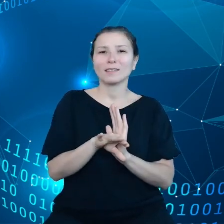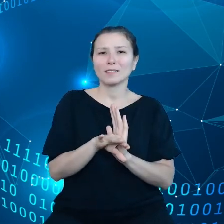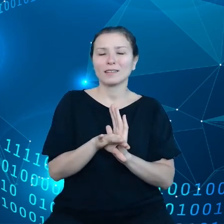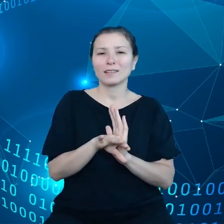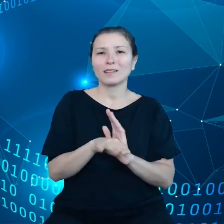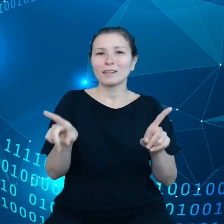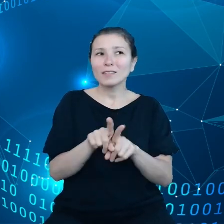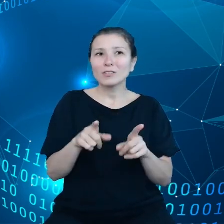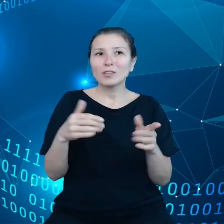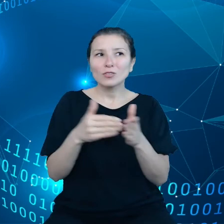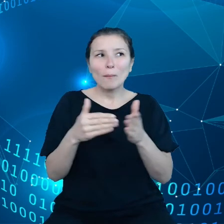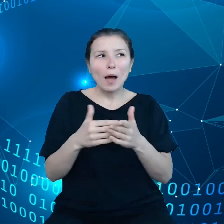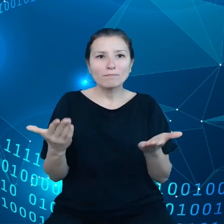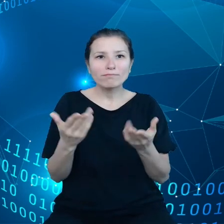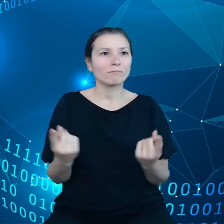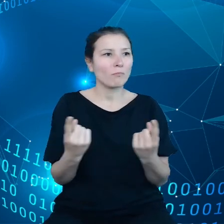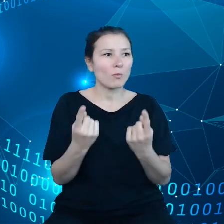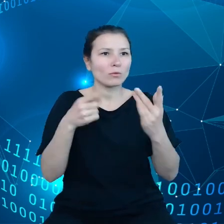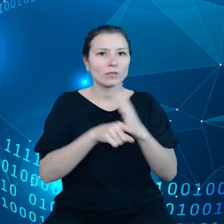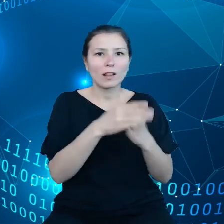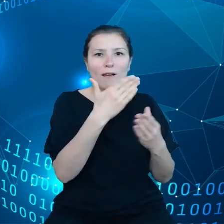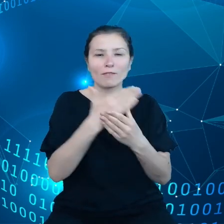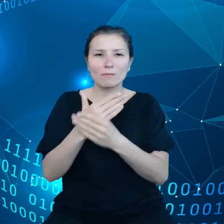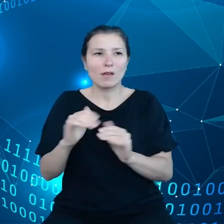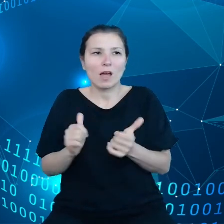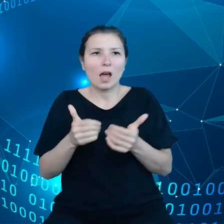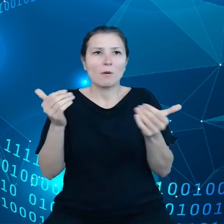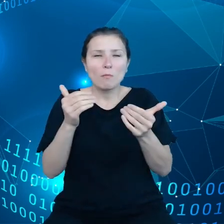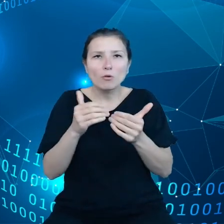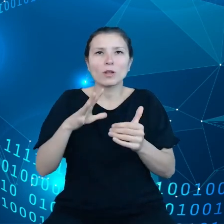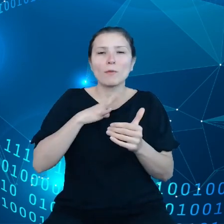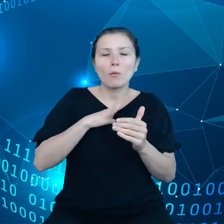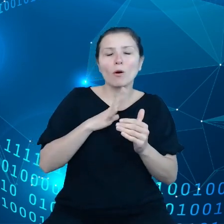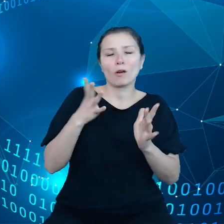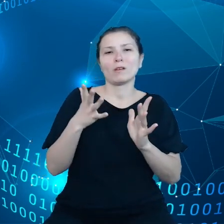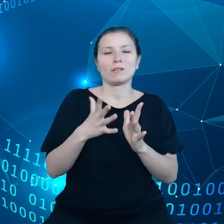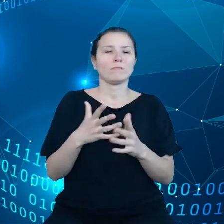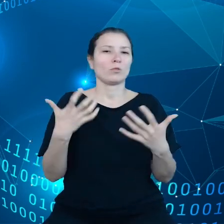można było poruszać się pomiędzy poszczególnymi usługami, można było z nich korzystać.